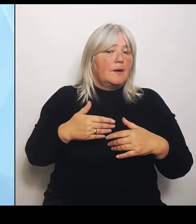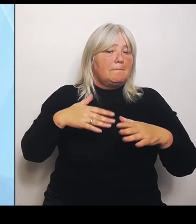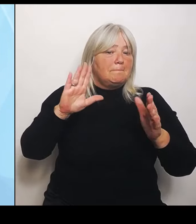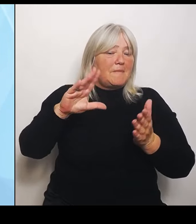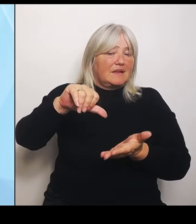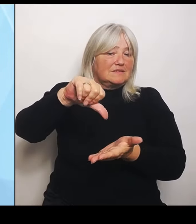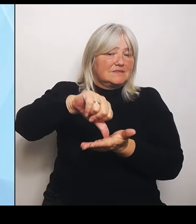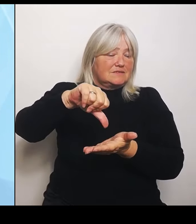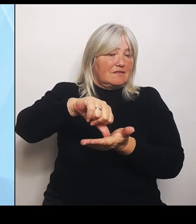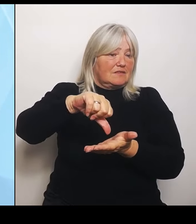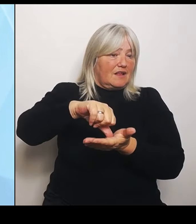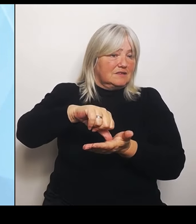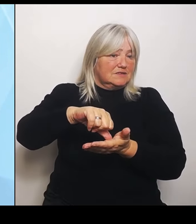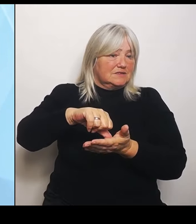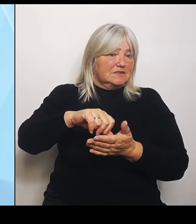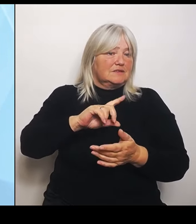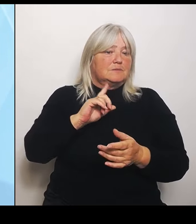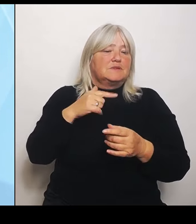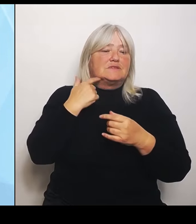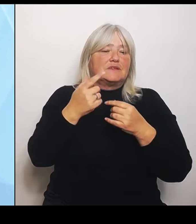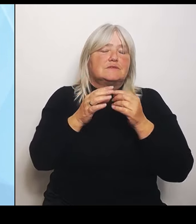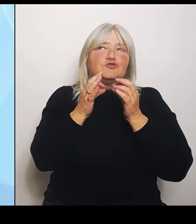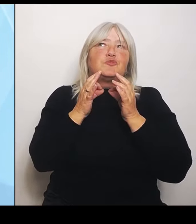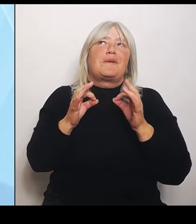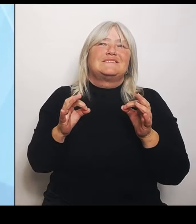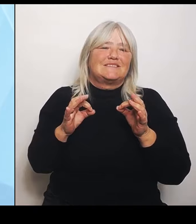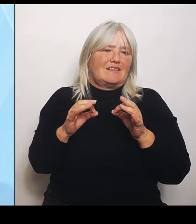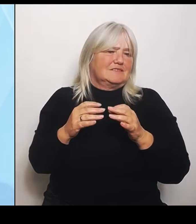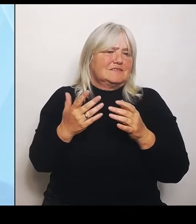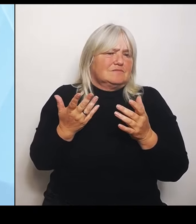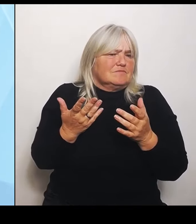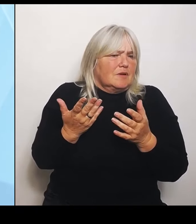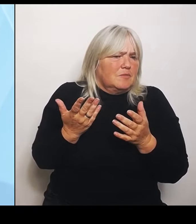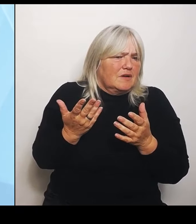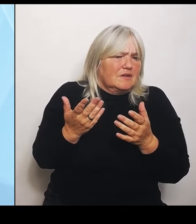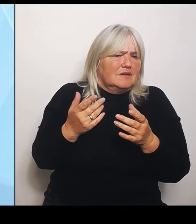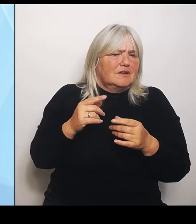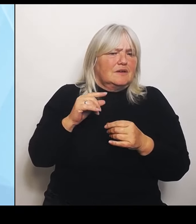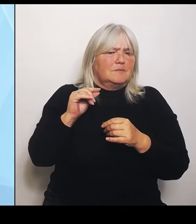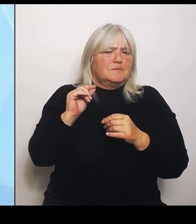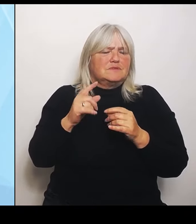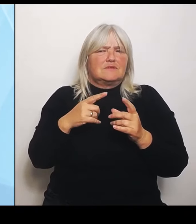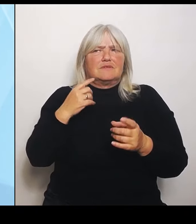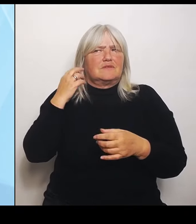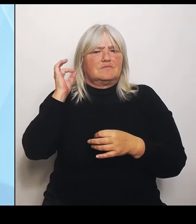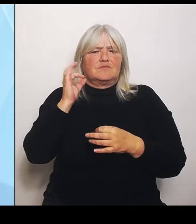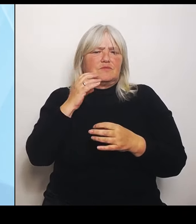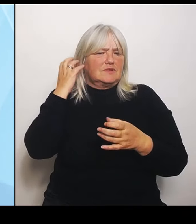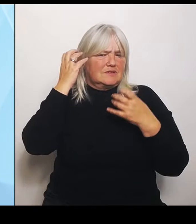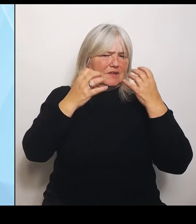Aber es ist vielleicht auch ein bisschen ein Euphemismus dafür, dass ich weniger zur Verfügung stelle später, aber gleichzeitig den